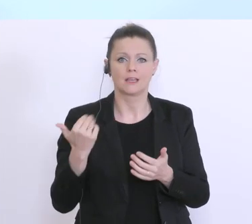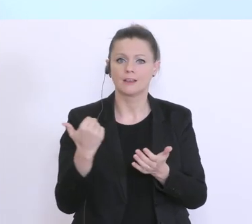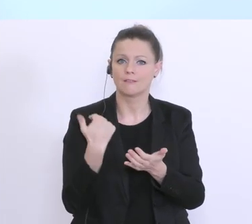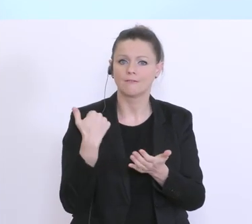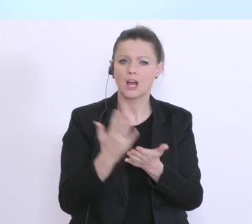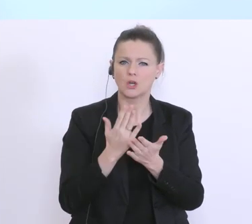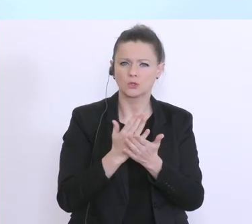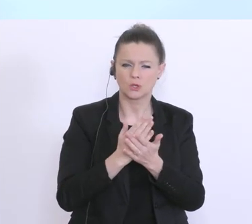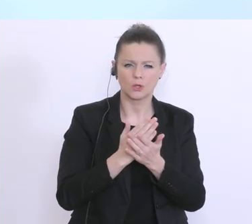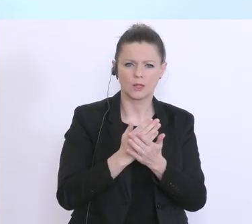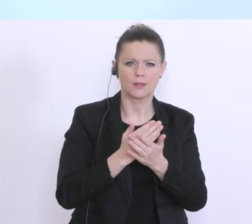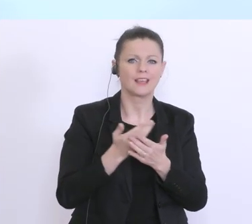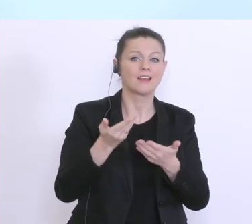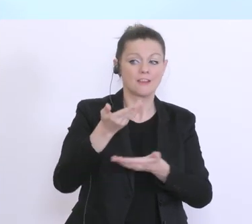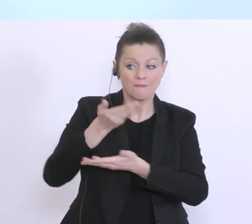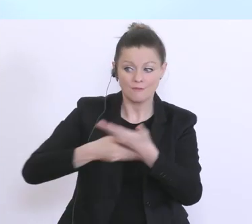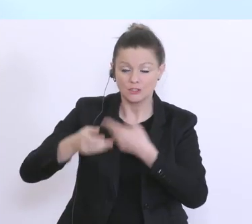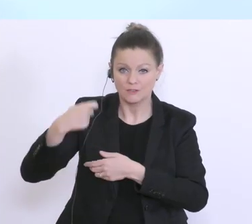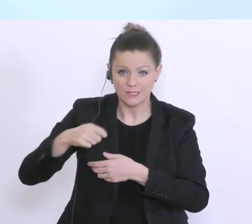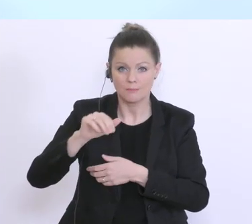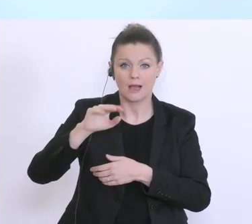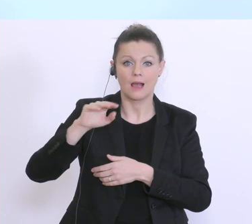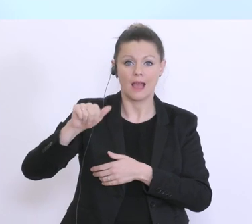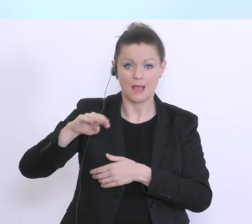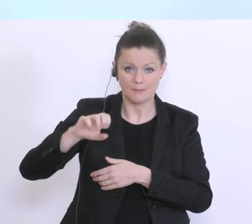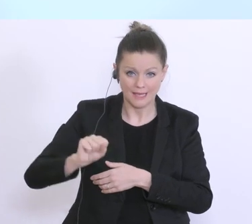Ministerien, mit der Wirtschaftskammer und mit dem AMS, intensive Gespräche gegeben,